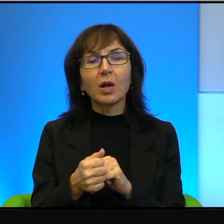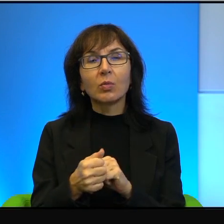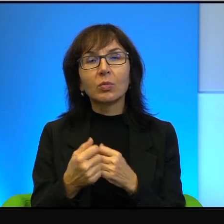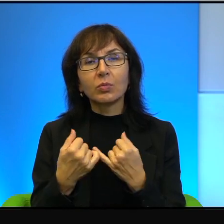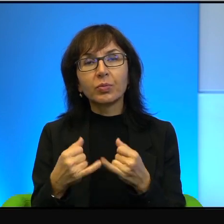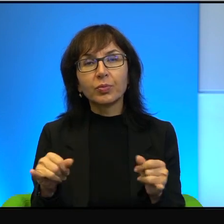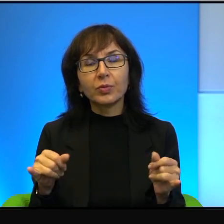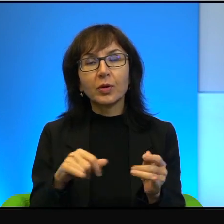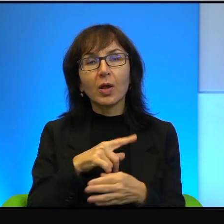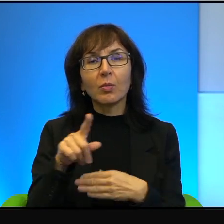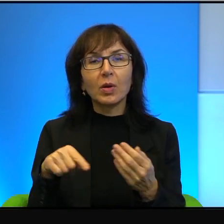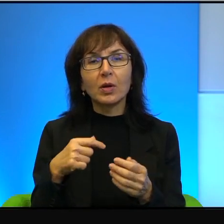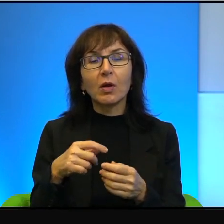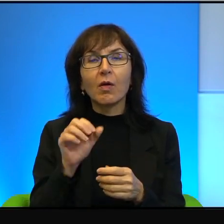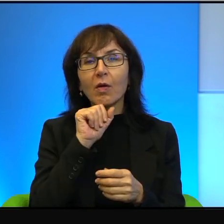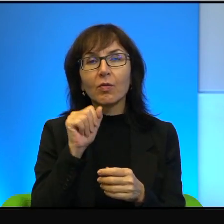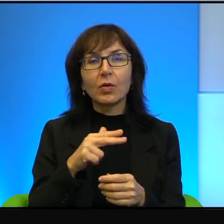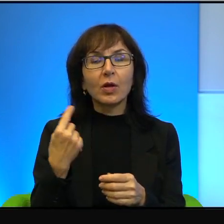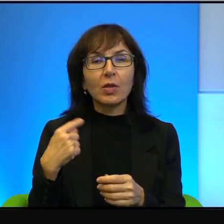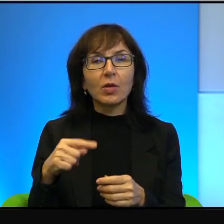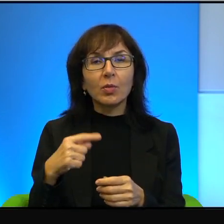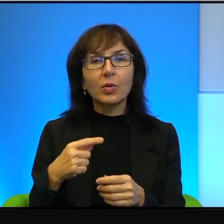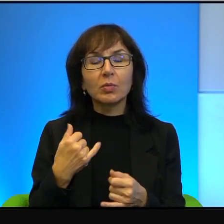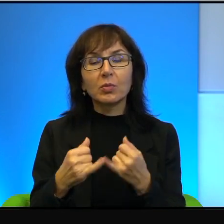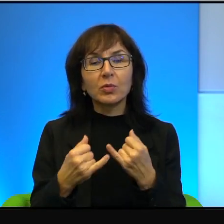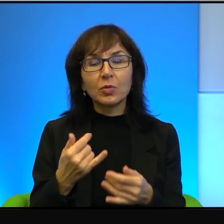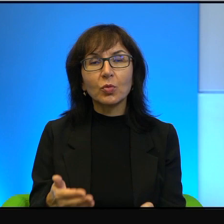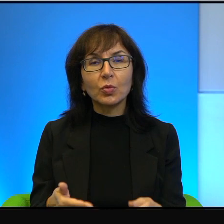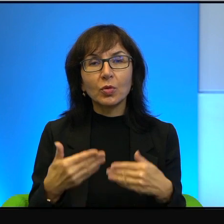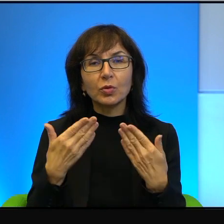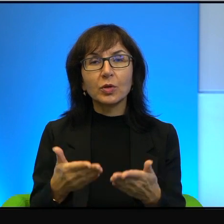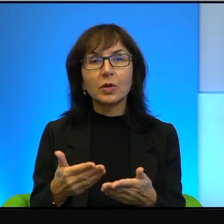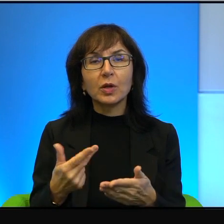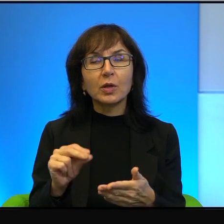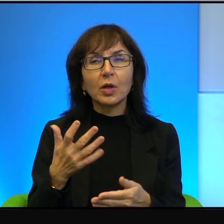Nigdy tam nie byli, nawet jeżeli tam się urodzili, nigdy nie czuli temperatury